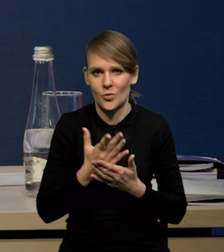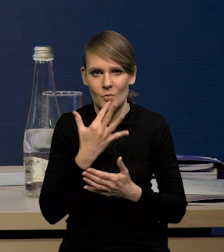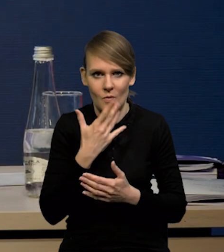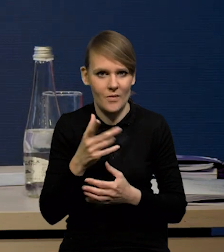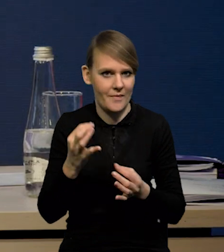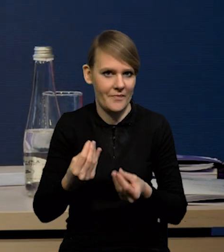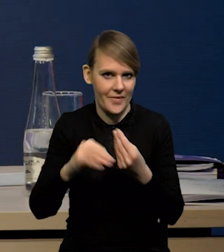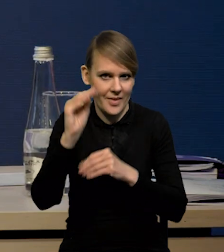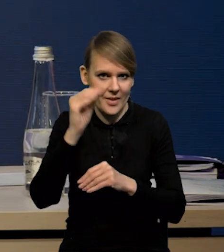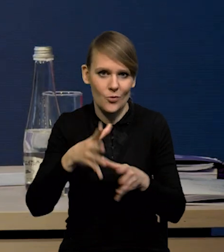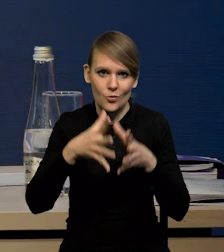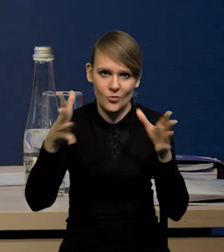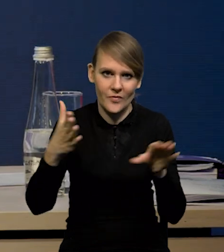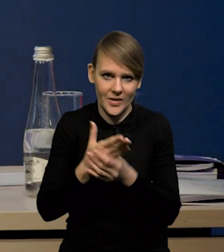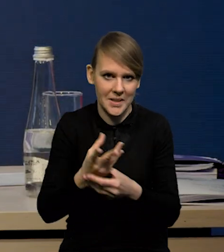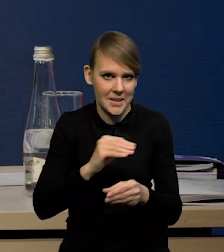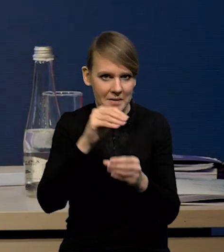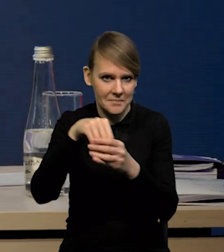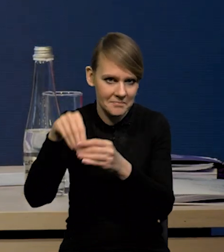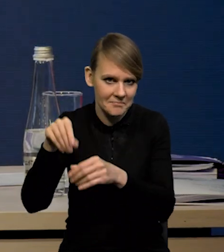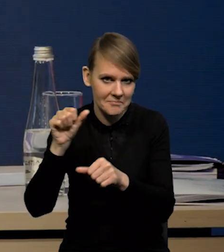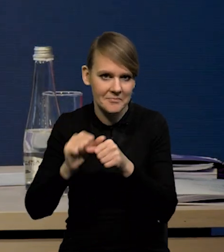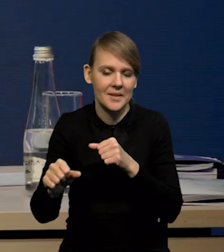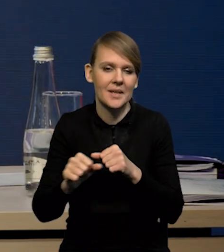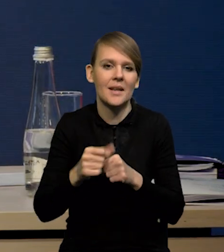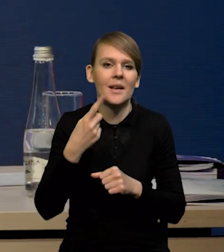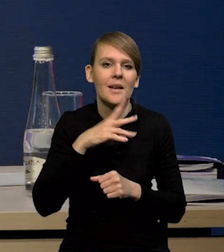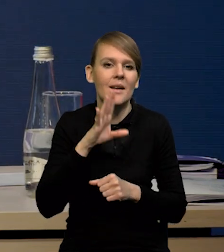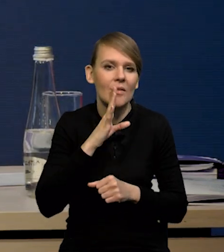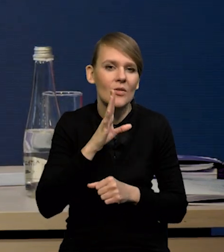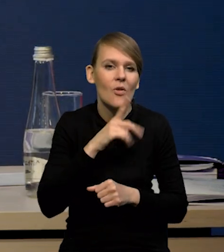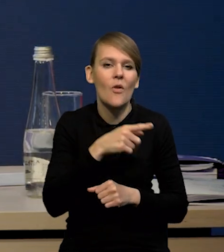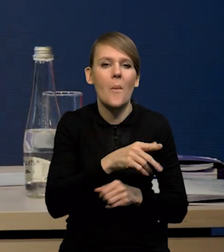Mamy dobre inwestycje dużych firm. Prawdopodobnie, no, słabsze, wyraźnie tych mniejszych.